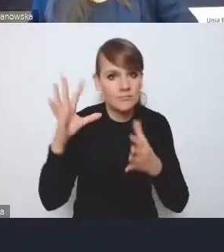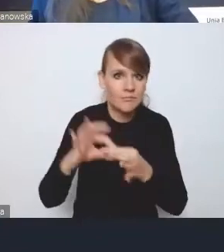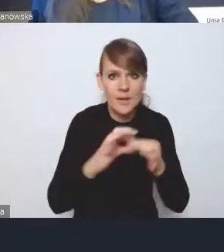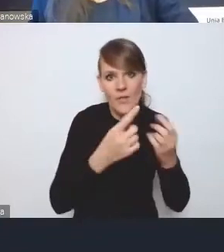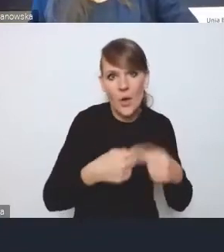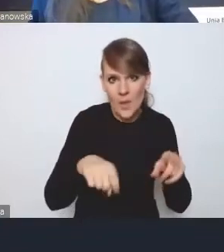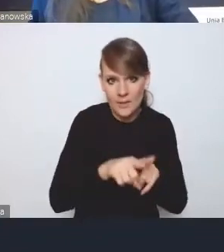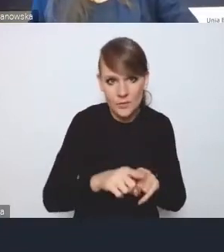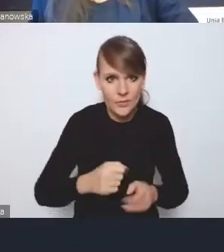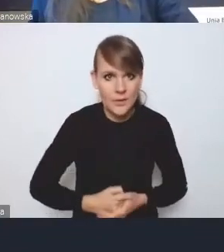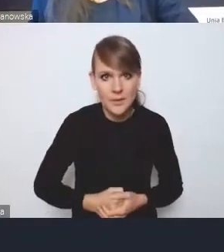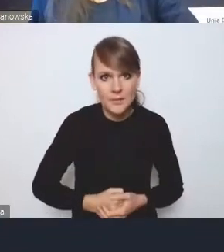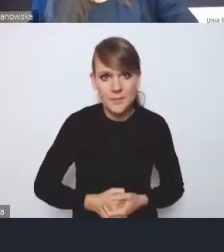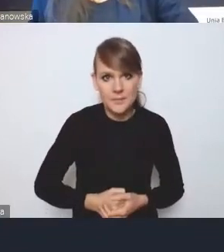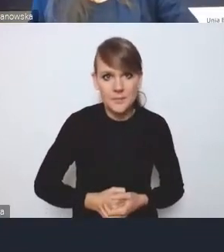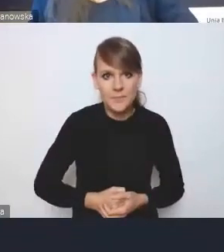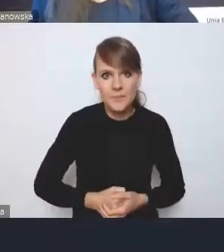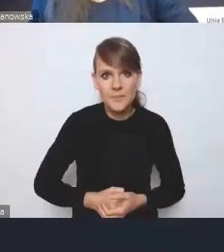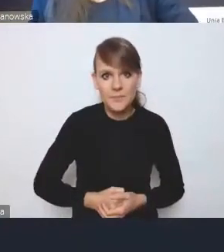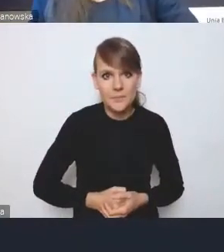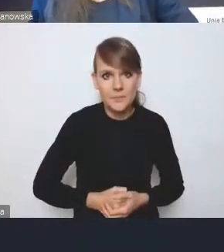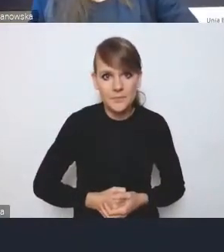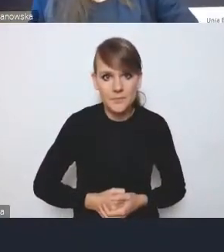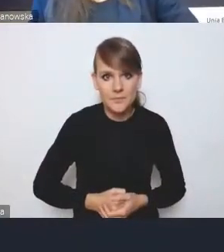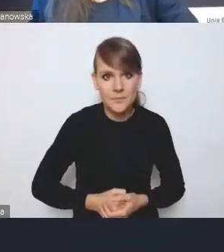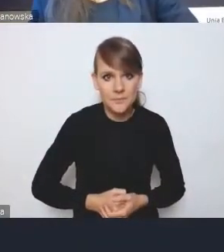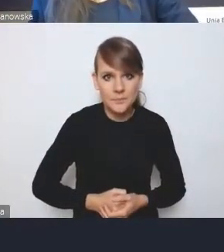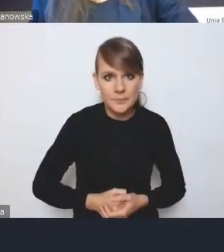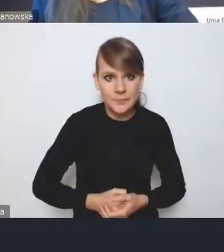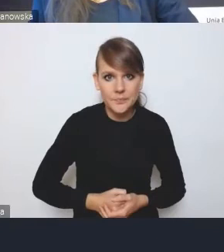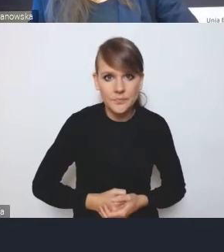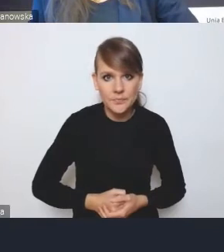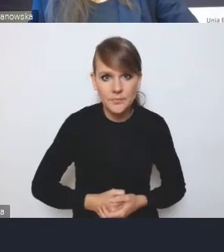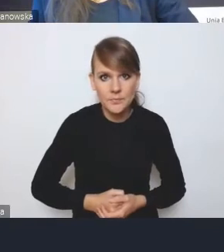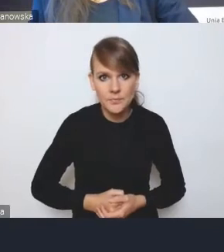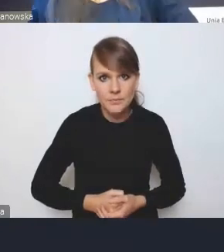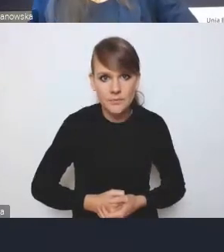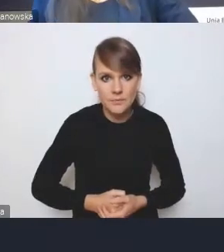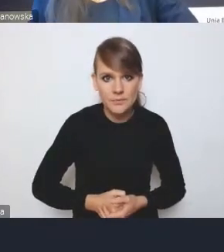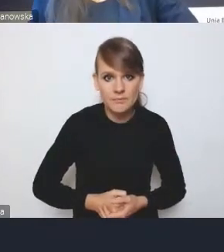Problemem, który w pańskim głosie zdecydowanie najbardziej wybrzmiał,